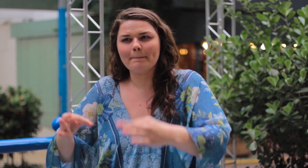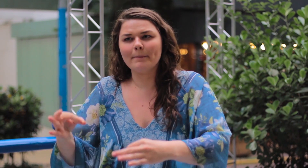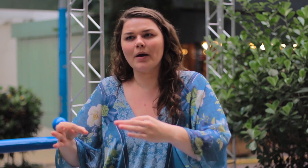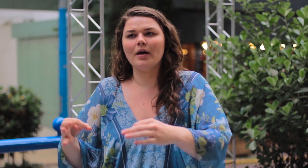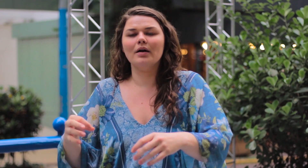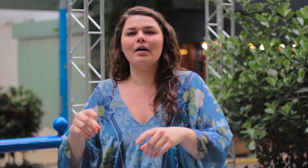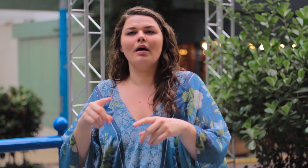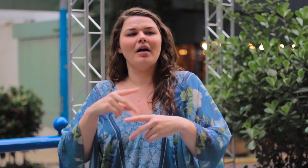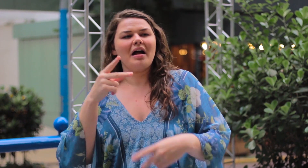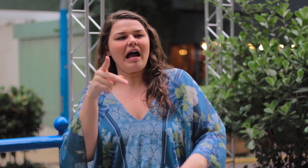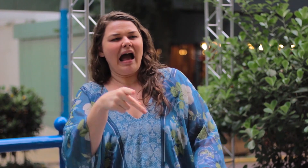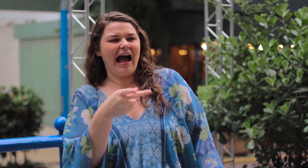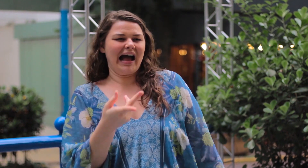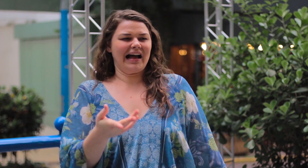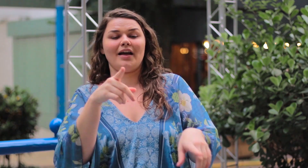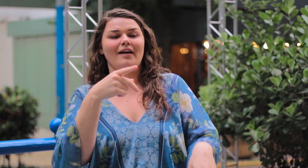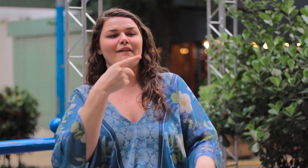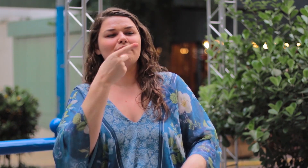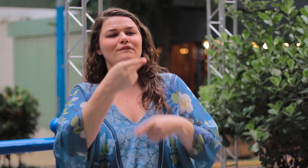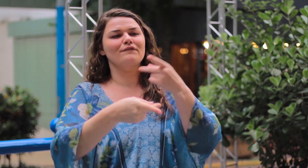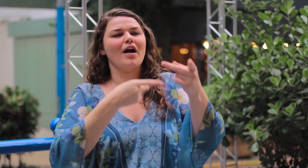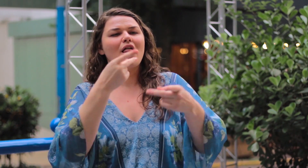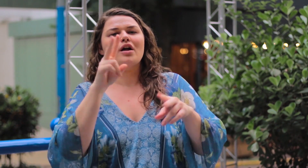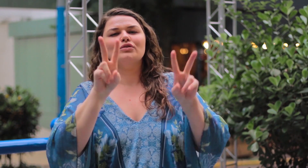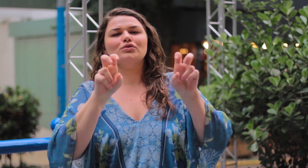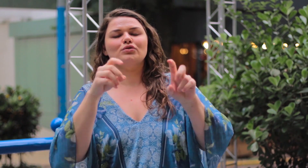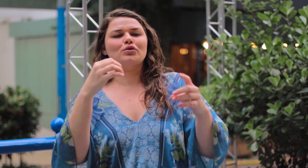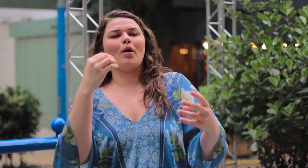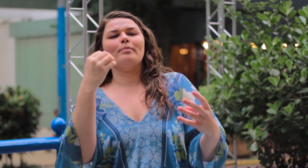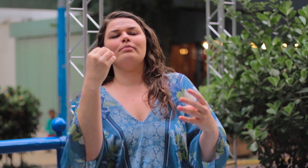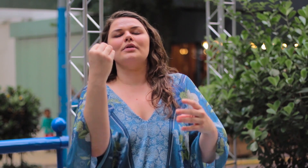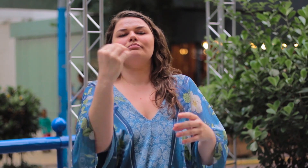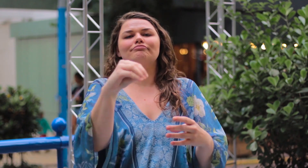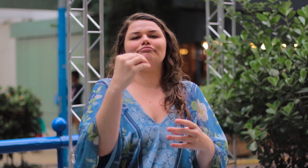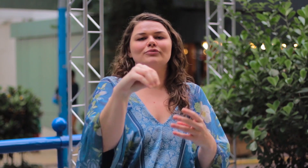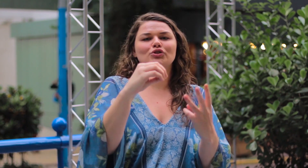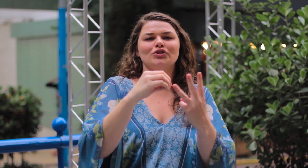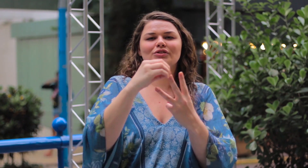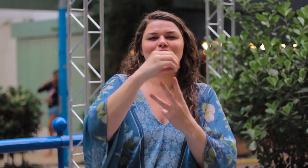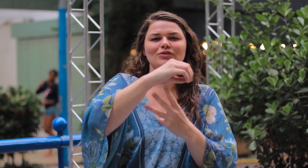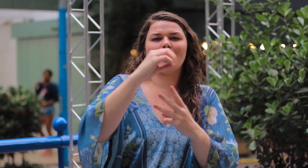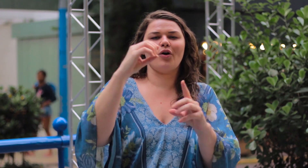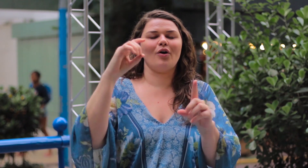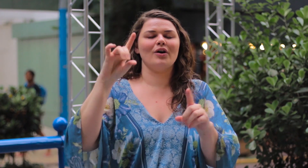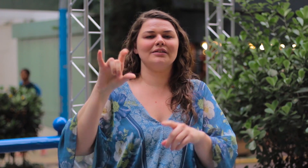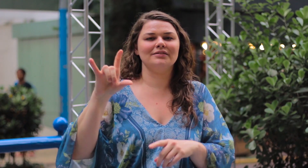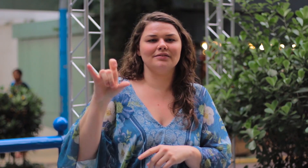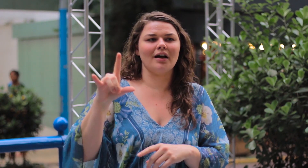por exemplo, ás vezes comentam nos stories ou nas fotos do Instagram